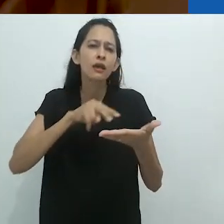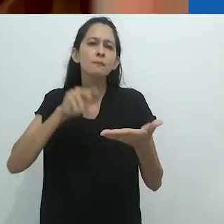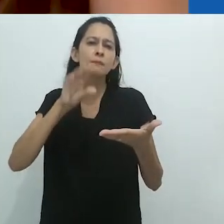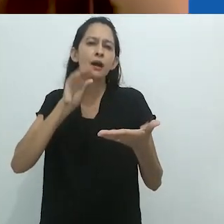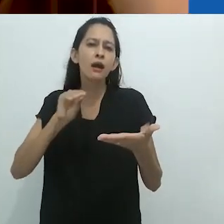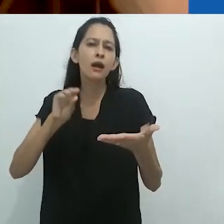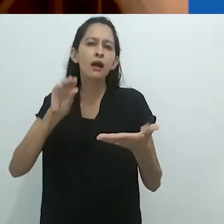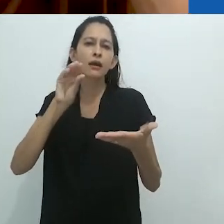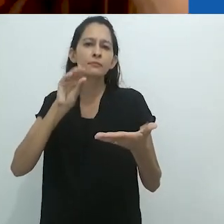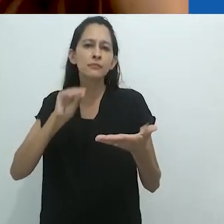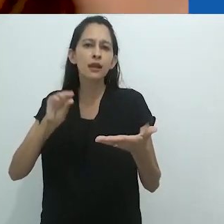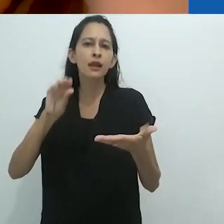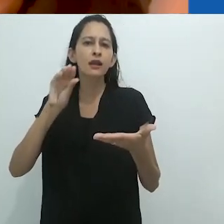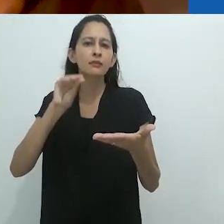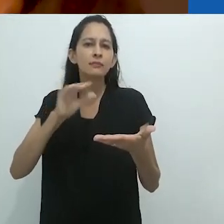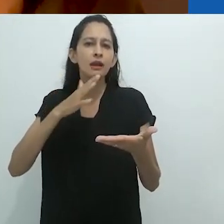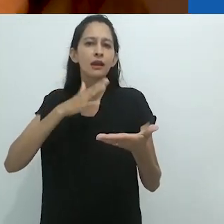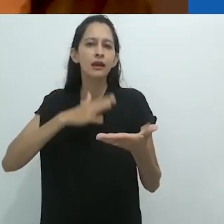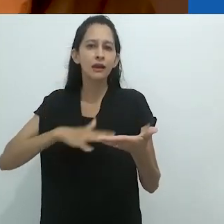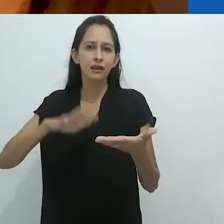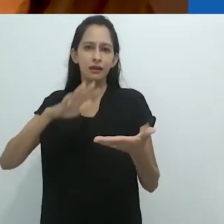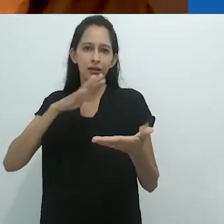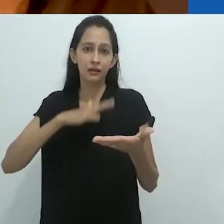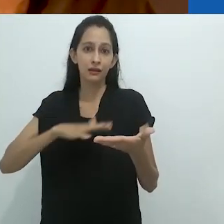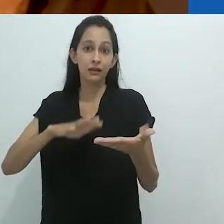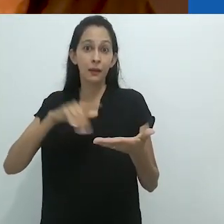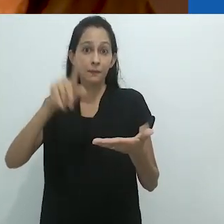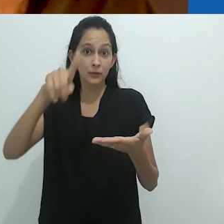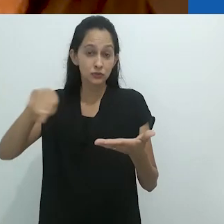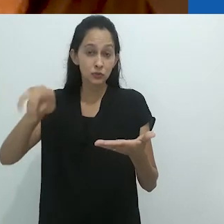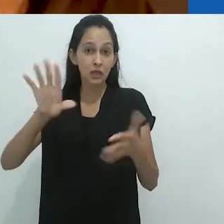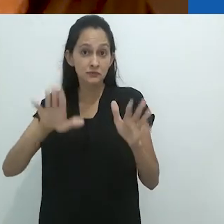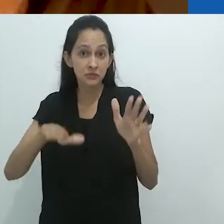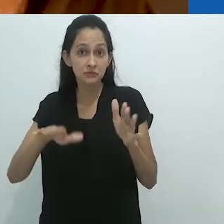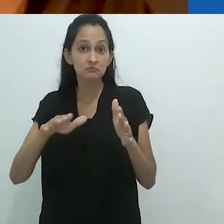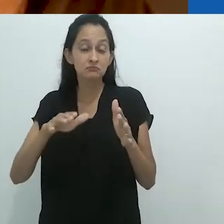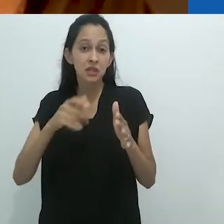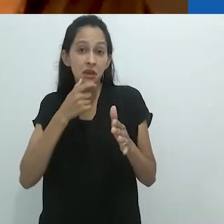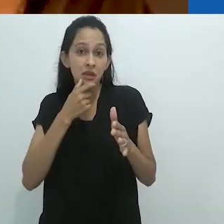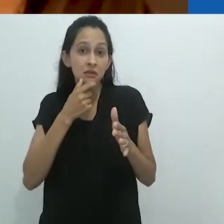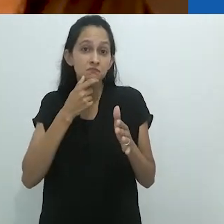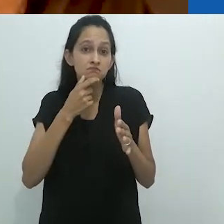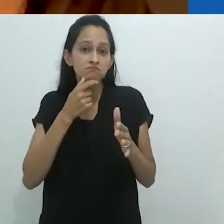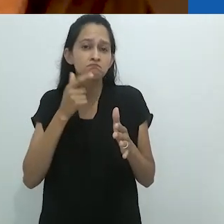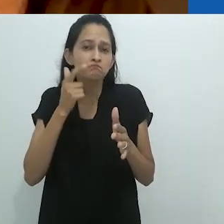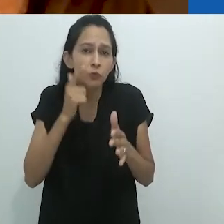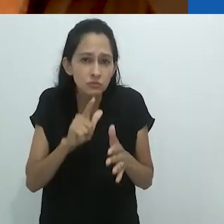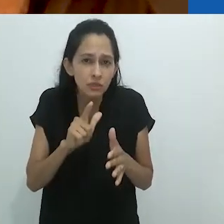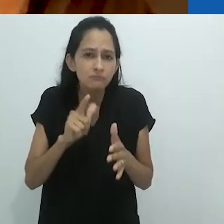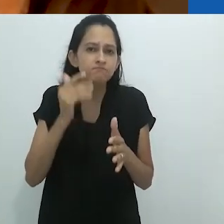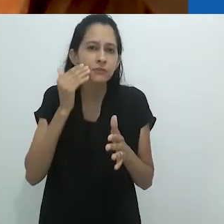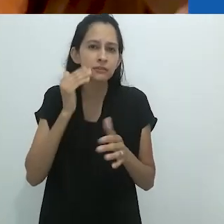Vou ler lentamente para que as pessoas cujo inglês não é tão bom